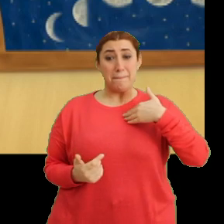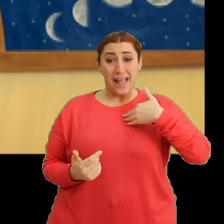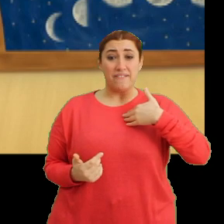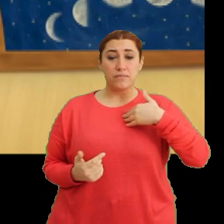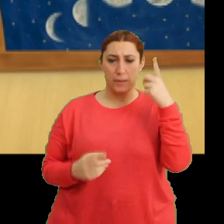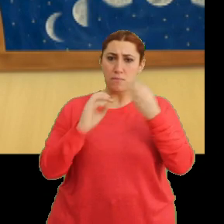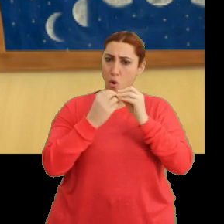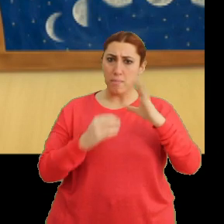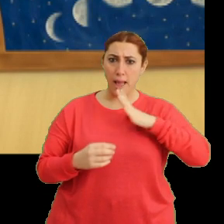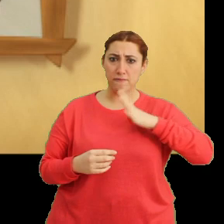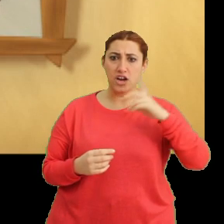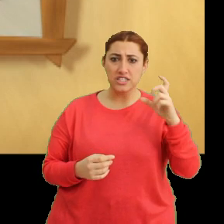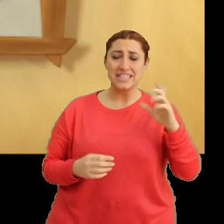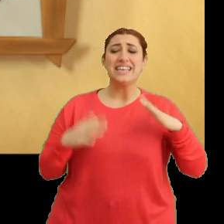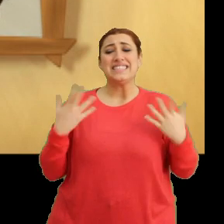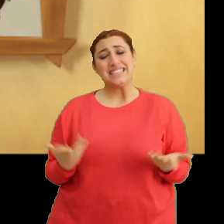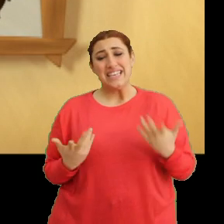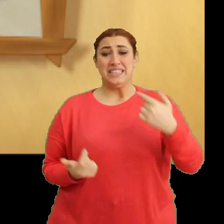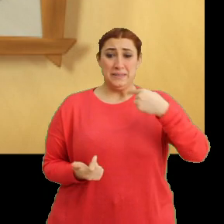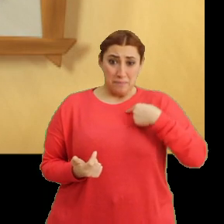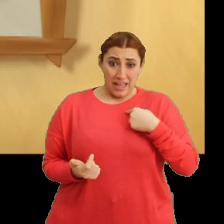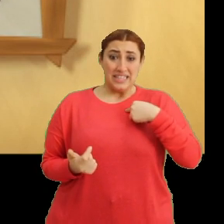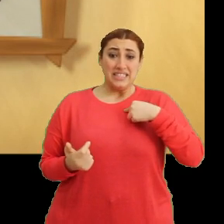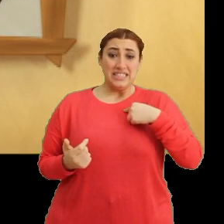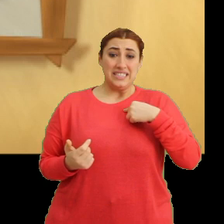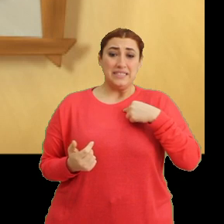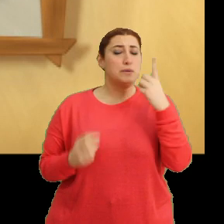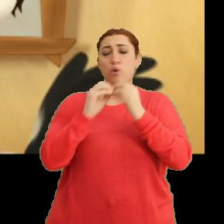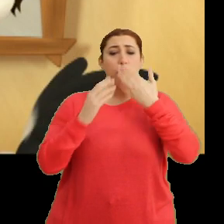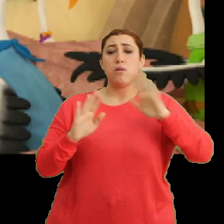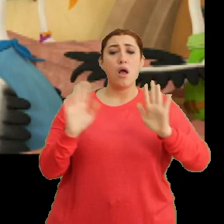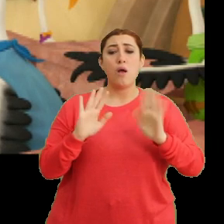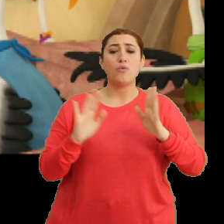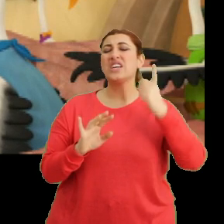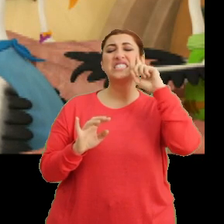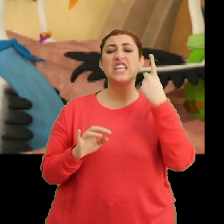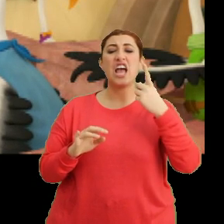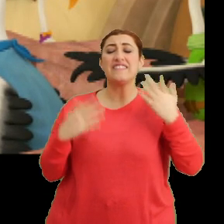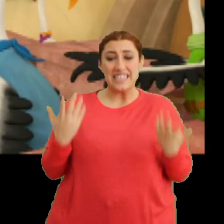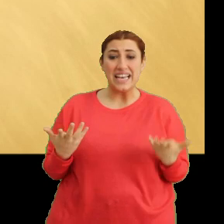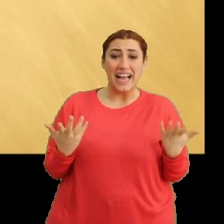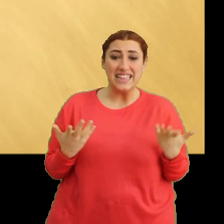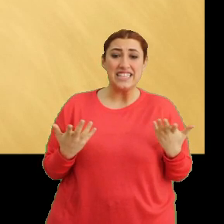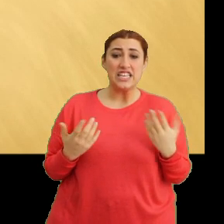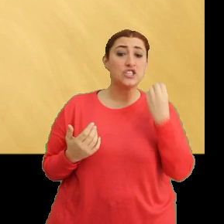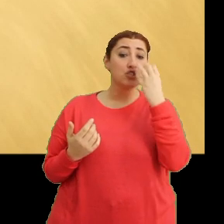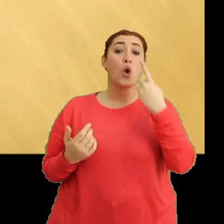Bir sorun mu var Ciciki? Şey ben... ...bir sorun yok. Sadece yani... ...çiçek görmüştüm.